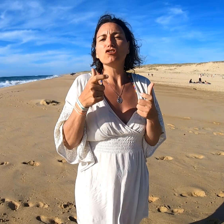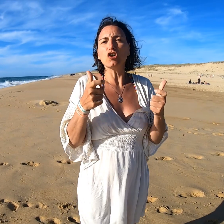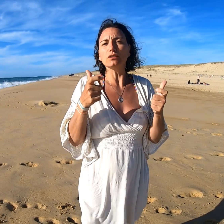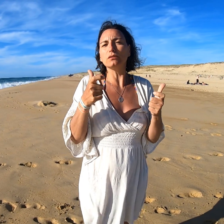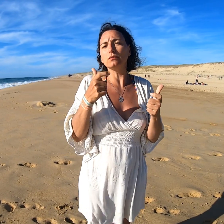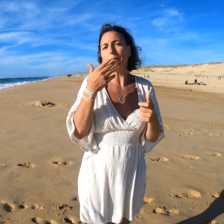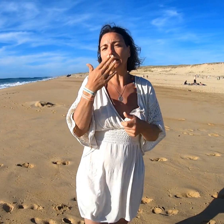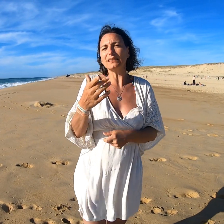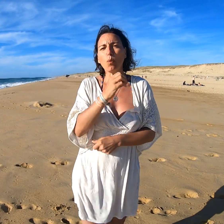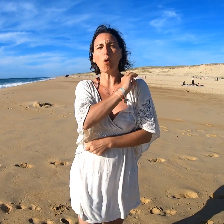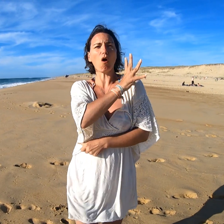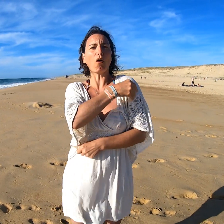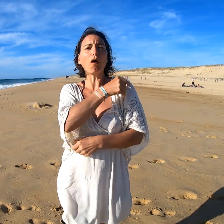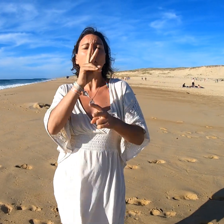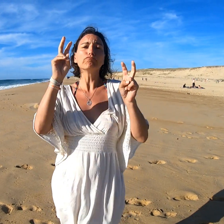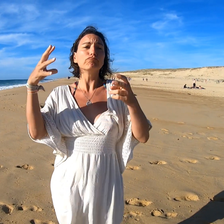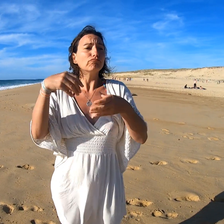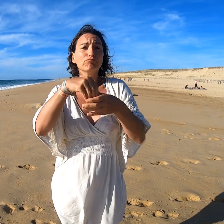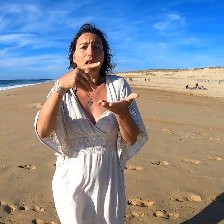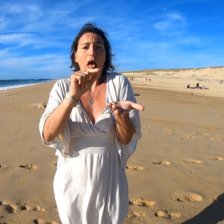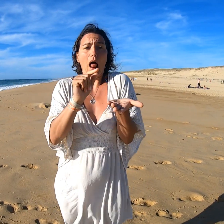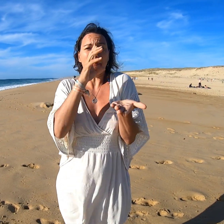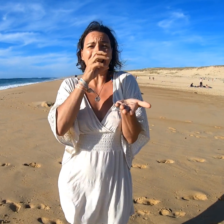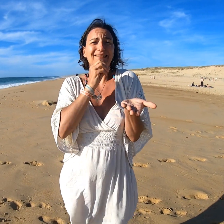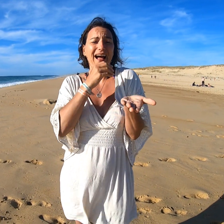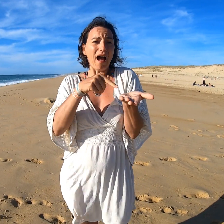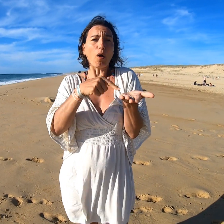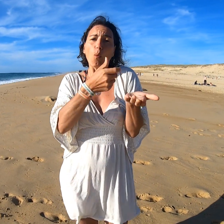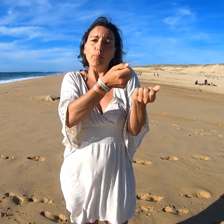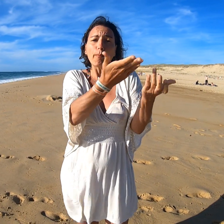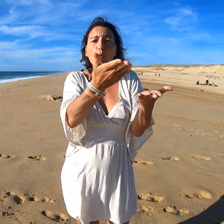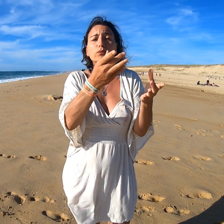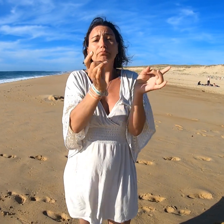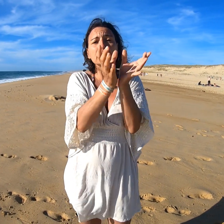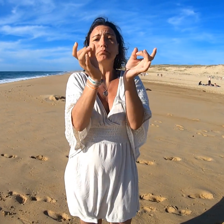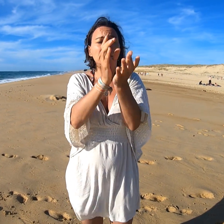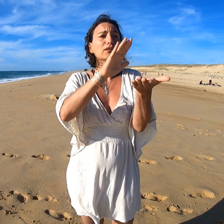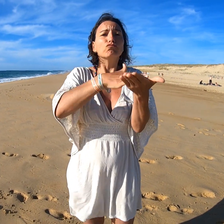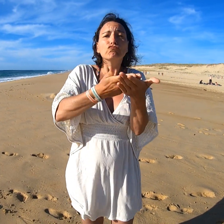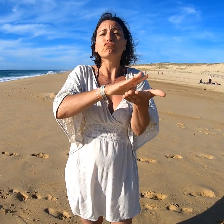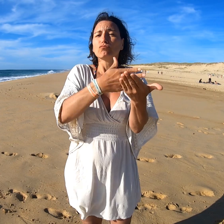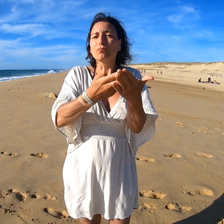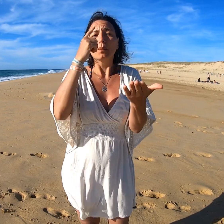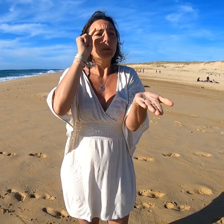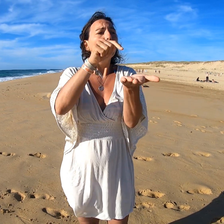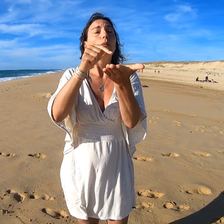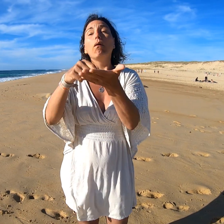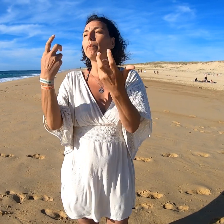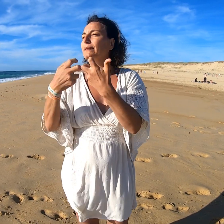On a de la chance parce qu'Aurore est là, par hasard. Donc de temps en temps elle interprétait